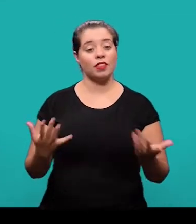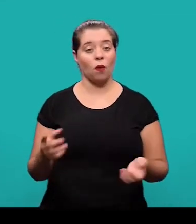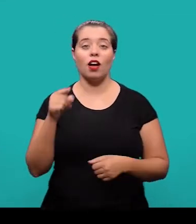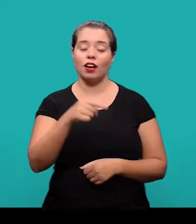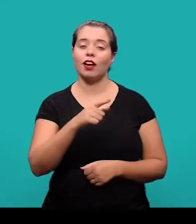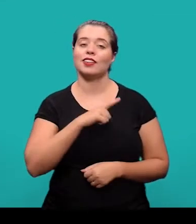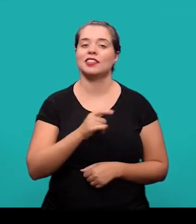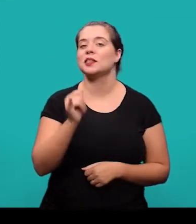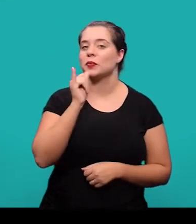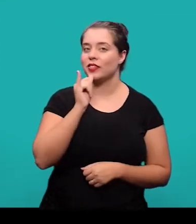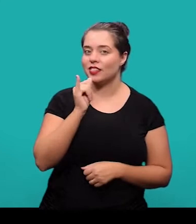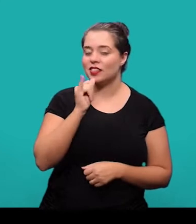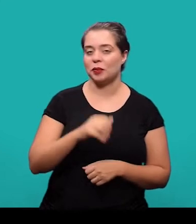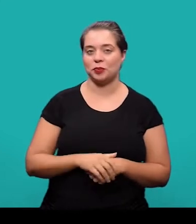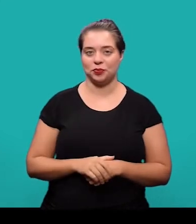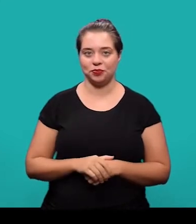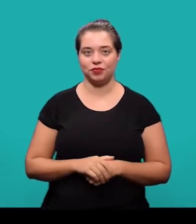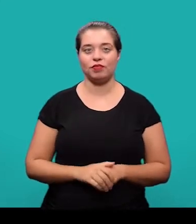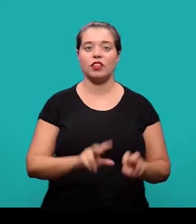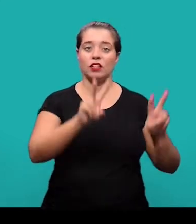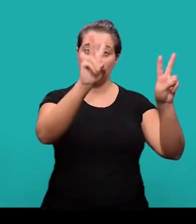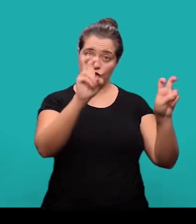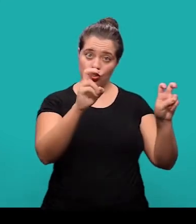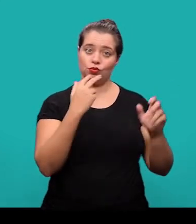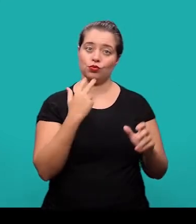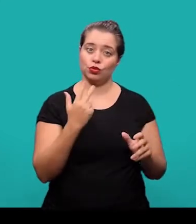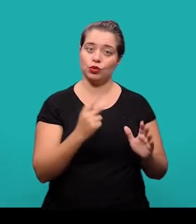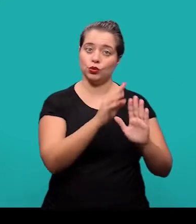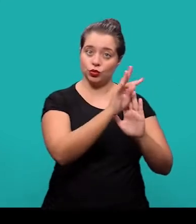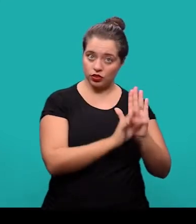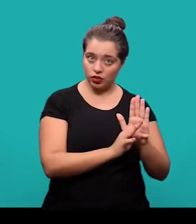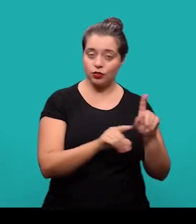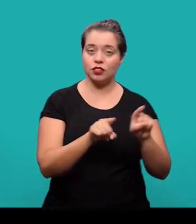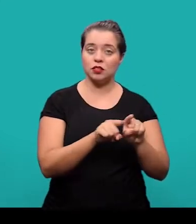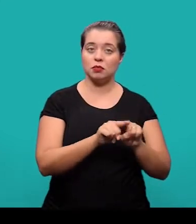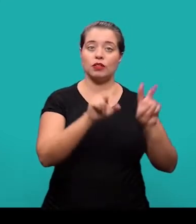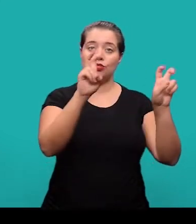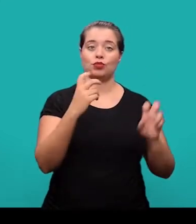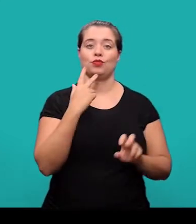Nesse caso, nós temos aqui um exemplo do título no idioma do documento e também o título em outro idioma.